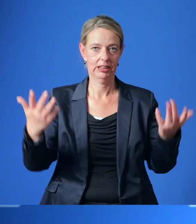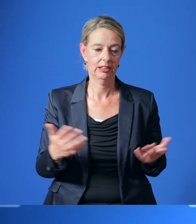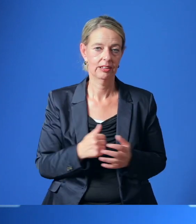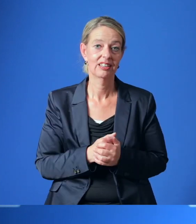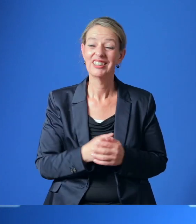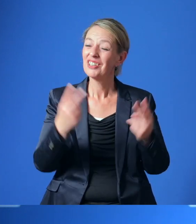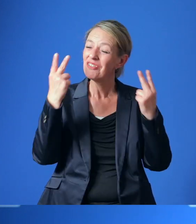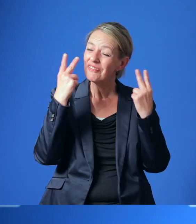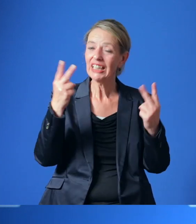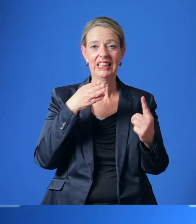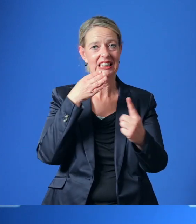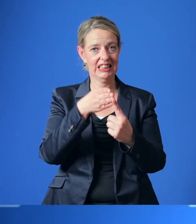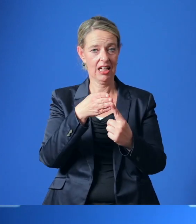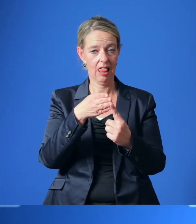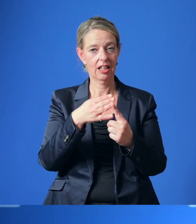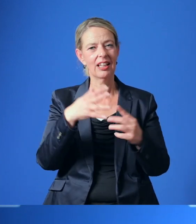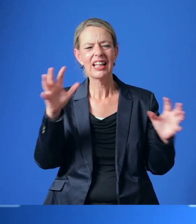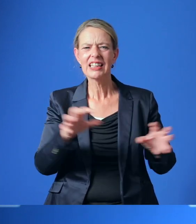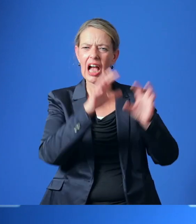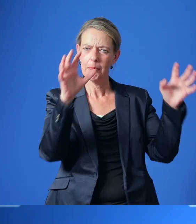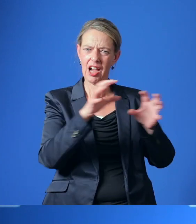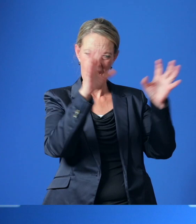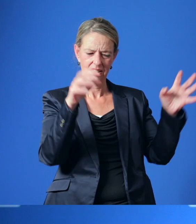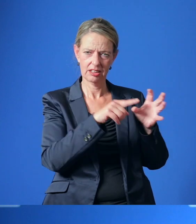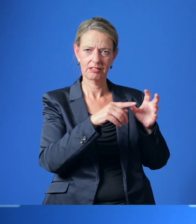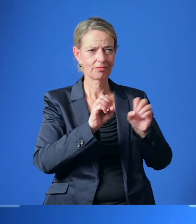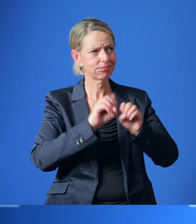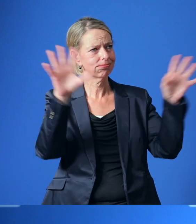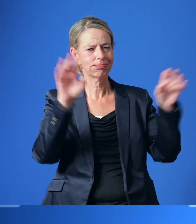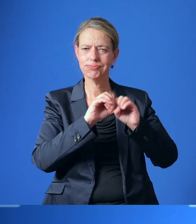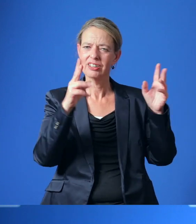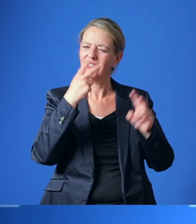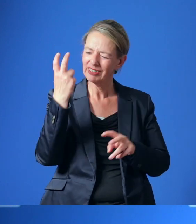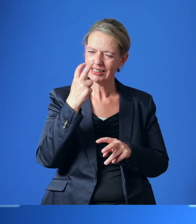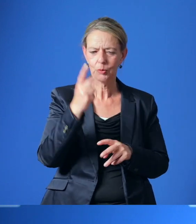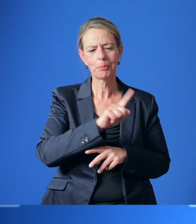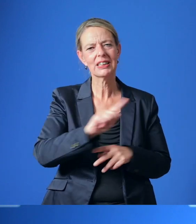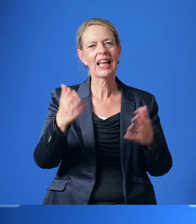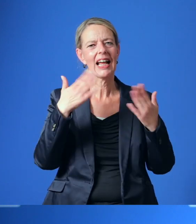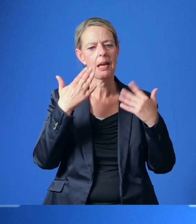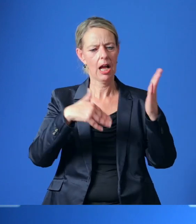Wichtigstes Ziel ist es, den Treibhausgasausstoß in Essen schrittweise bis zur Klimaneutralität